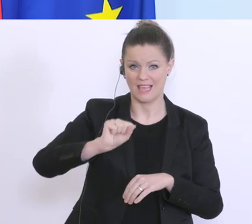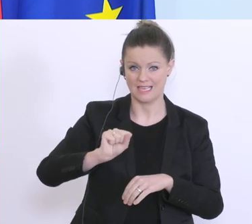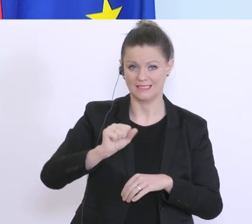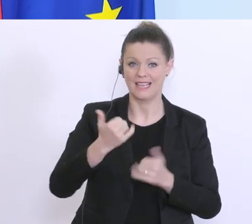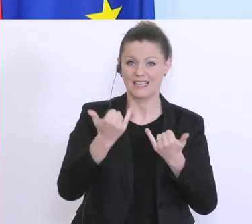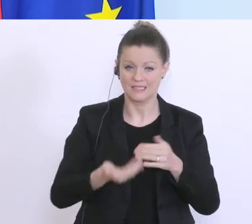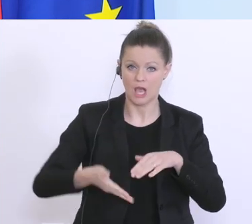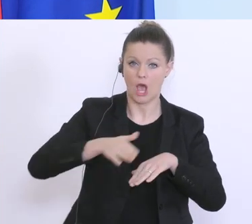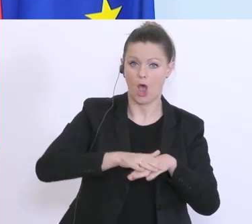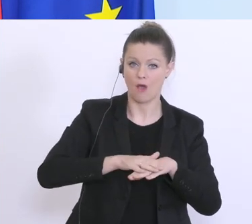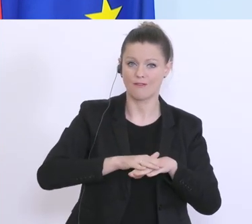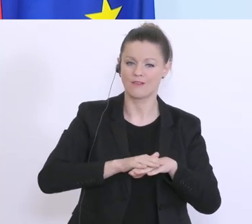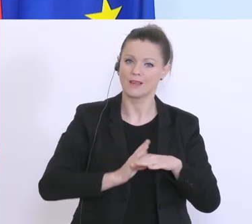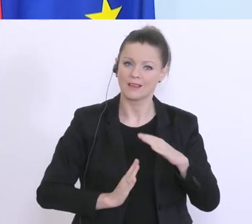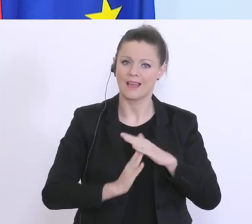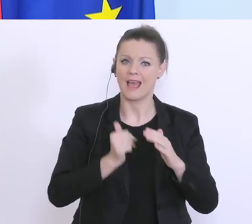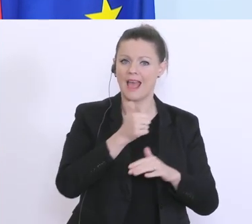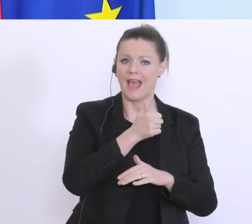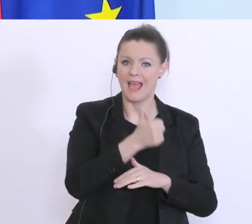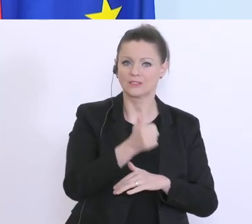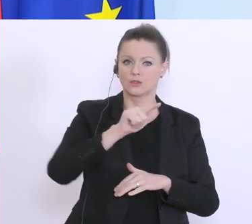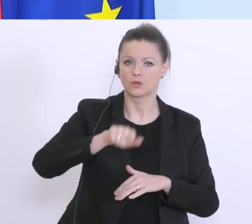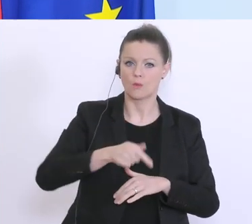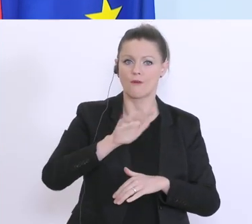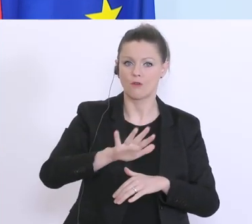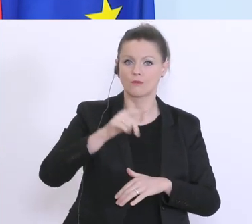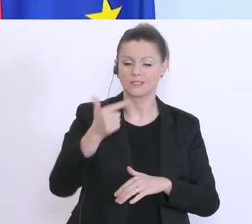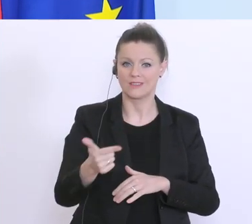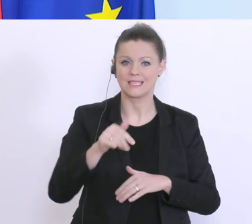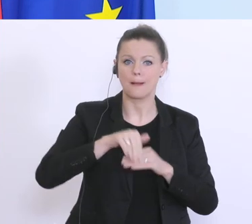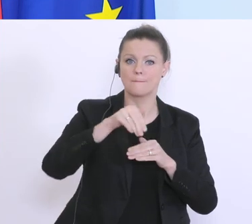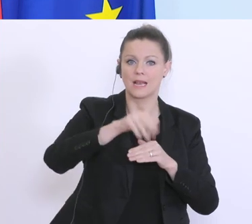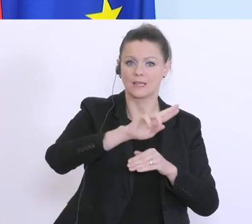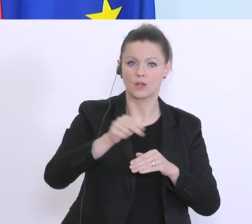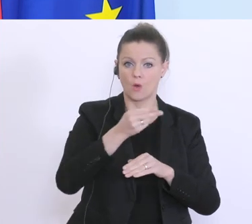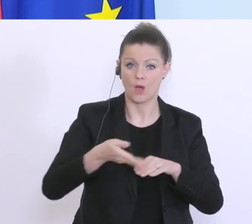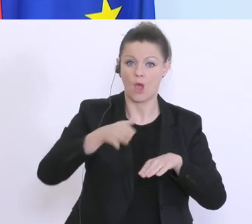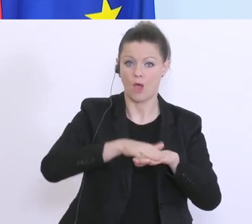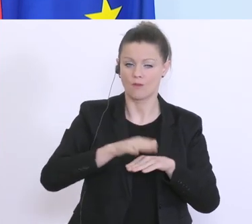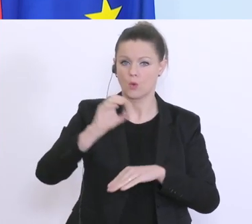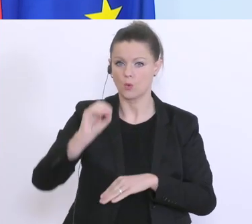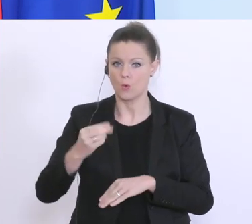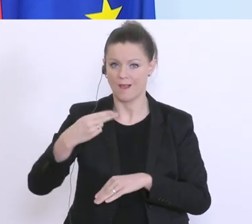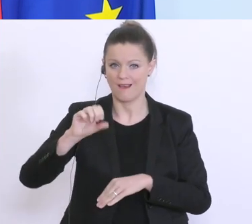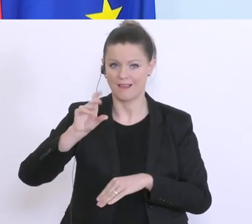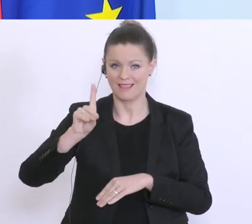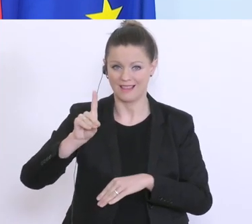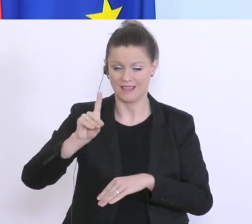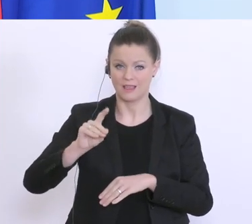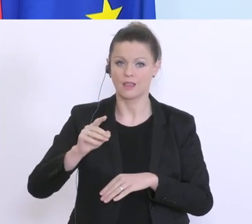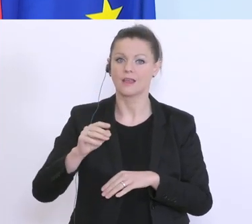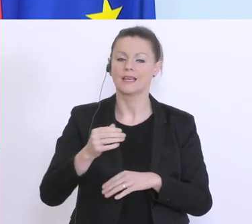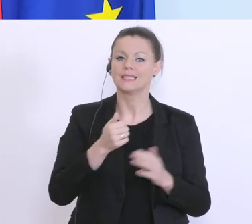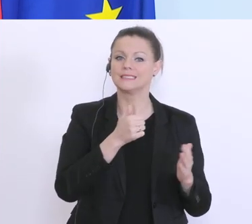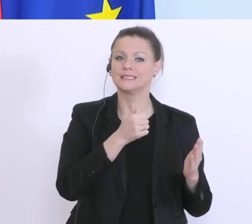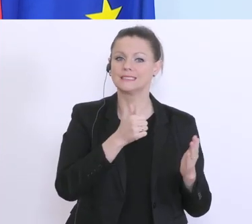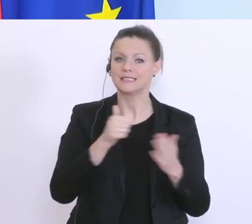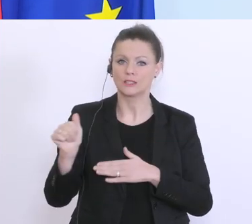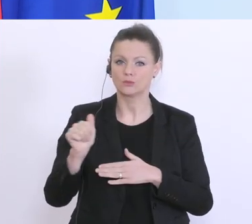bis 1,25 Milliarden den Haftungsrahmen aus und bei der ÖHD bis zu 625 Milliarden Euro. Hier